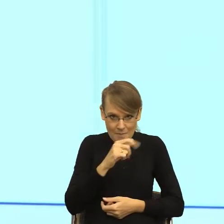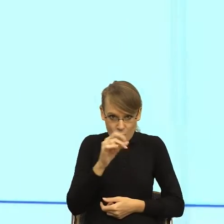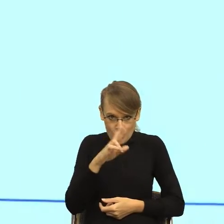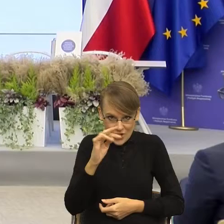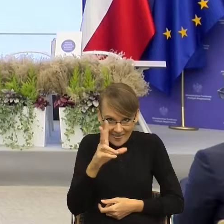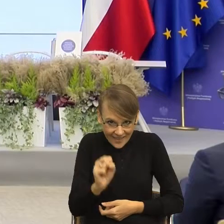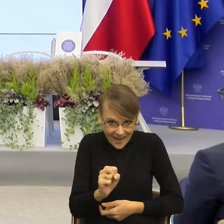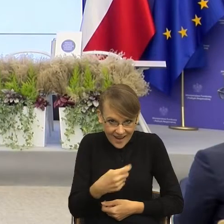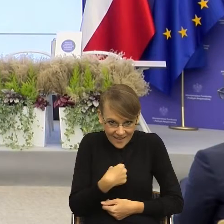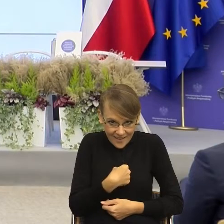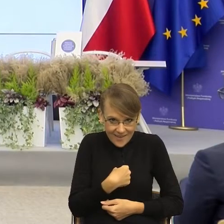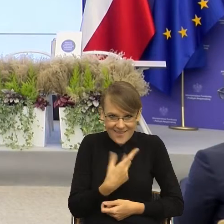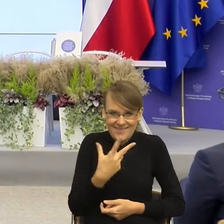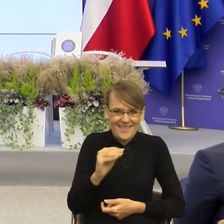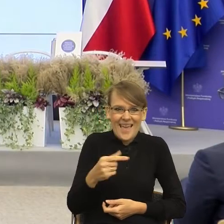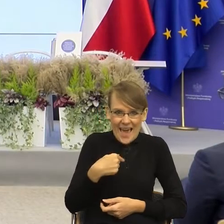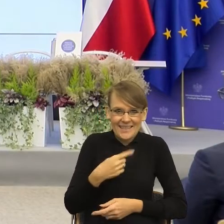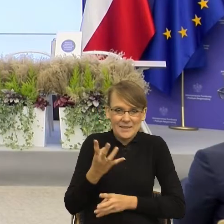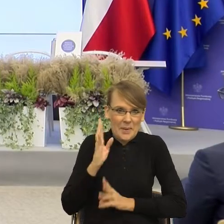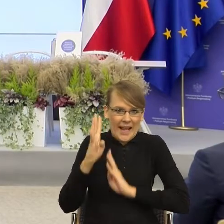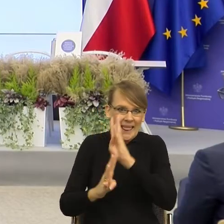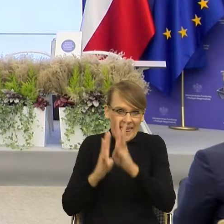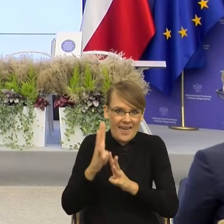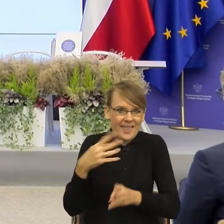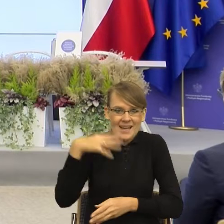Przejdźmy do kolejnego przykładu. Tak. I teraz znowu zobaczmy.